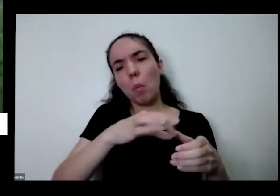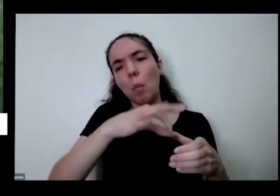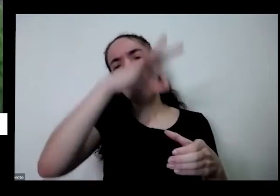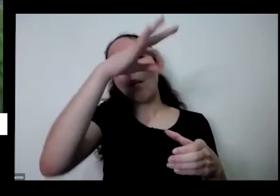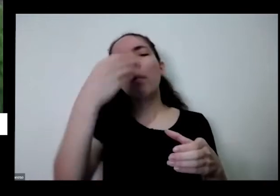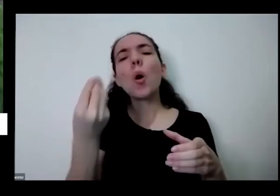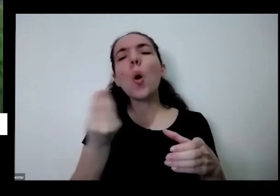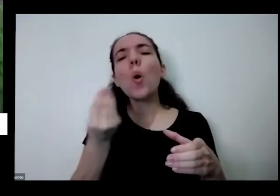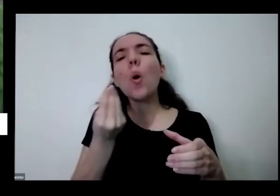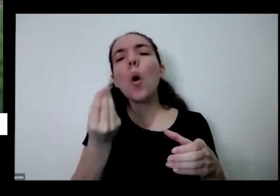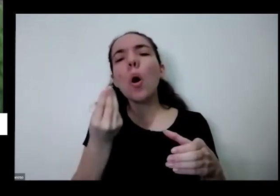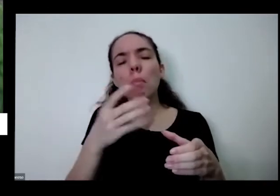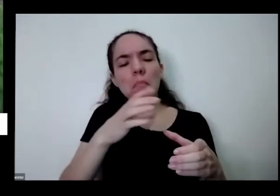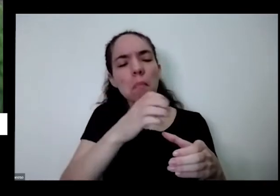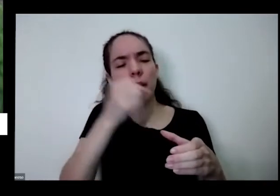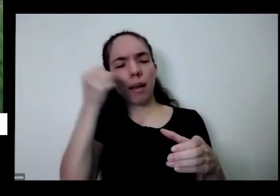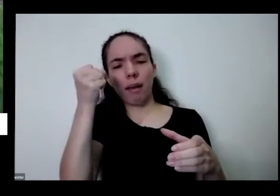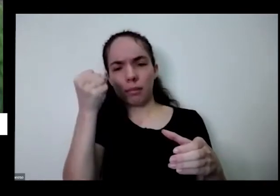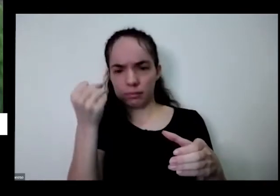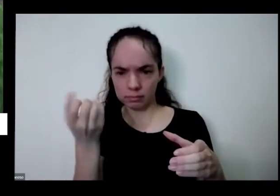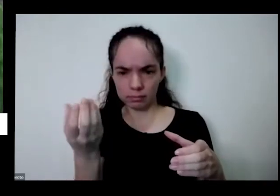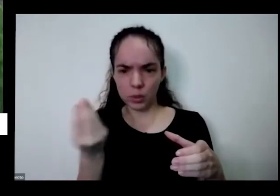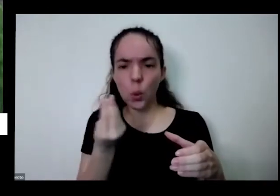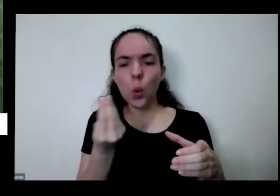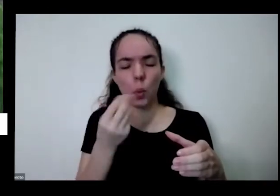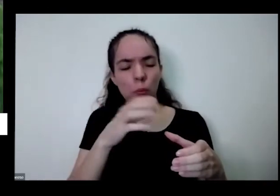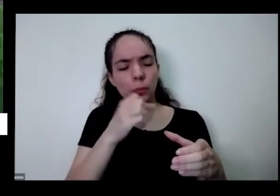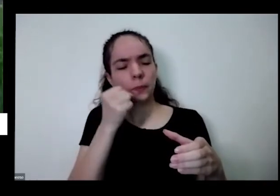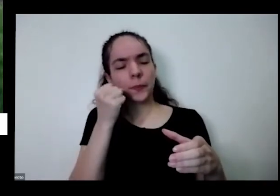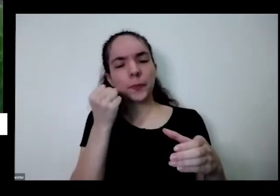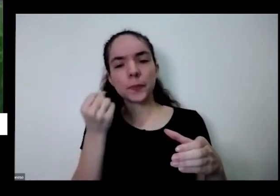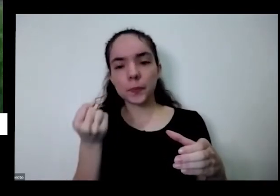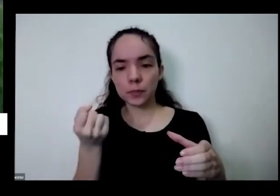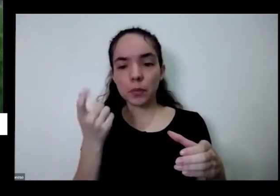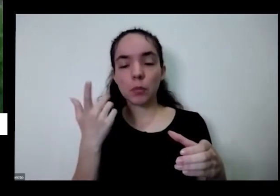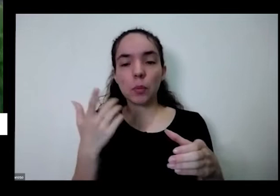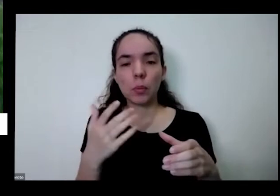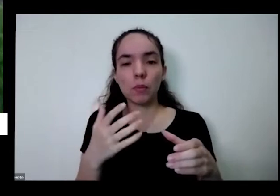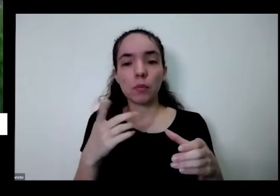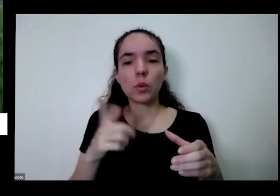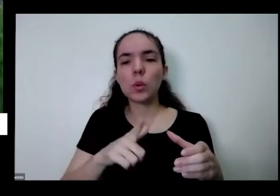certo de colher vou pegar até a outra maior que acho que vai dar para visuar visualizar melhor